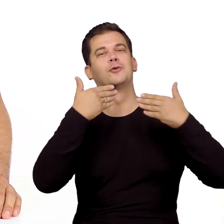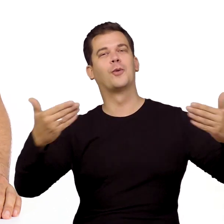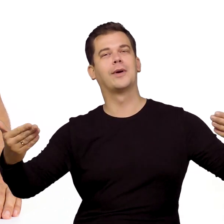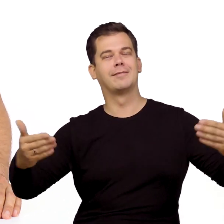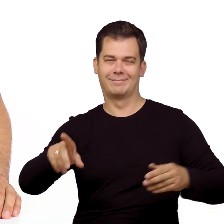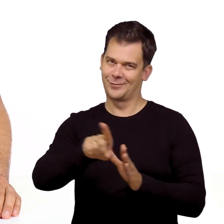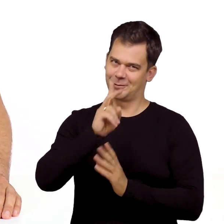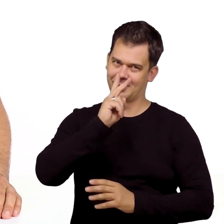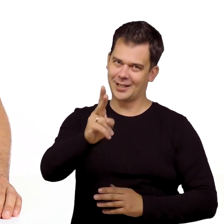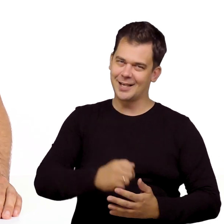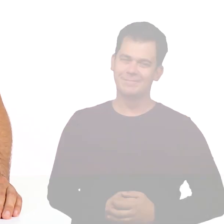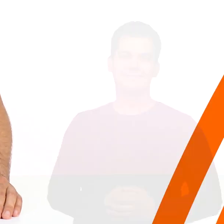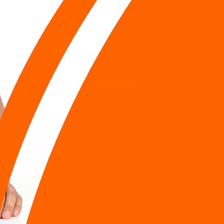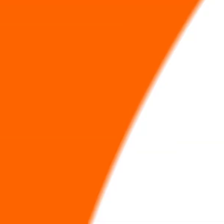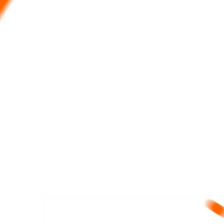Dziękuję i do zobaczenia.